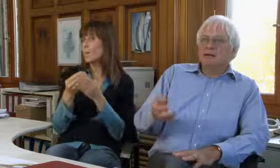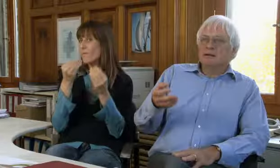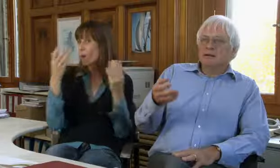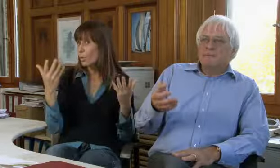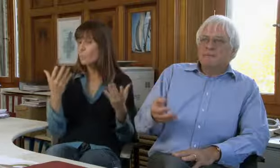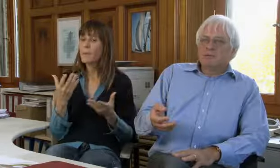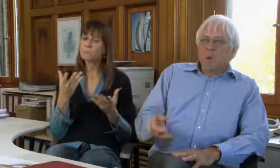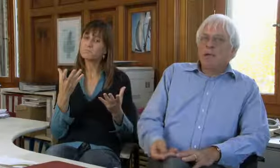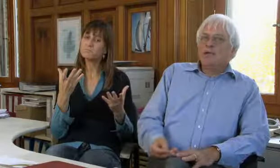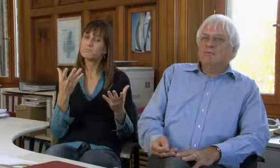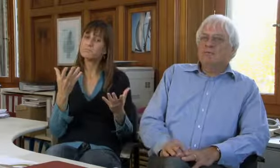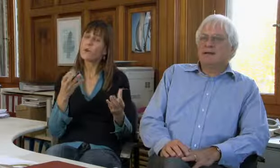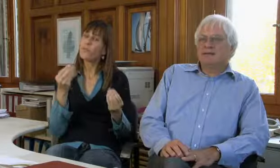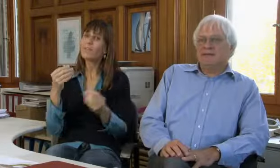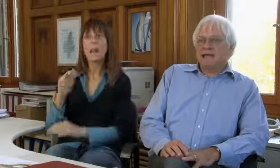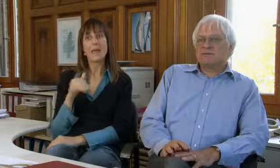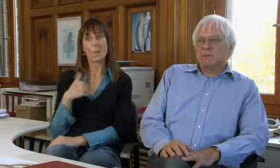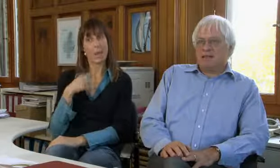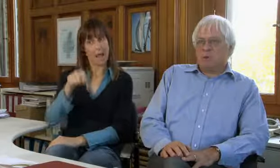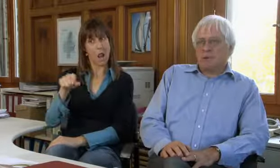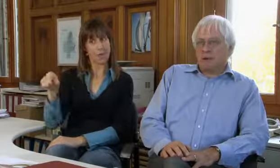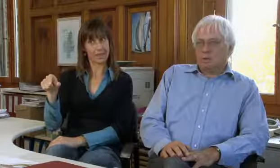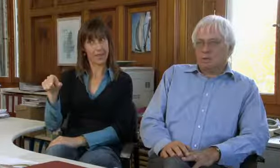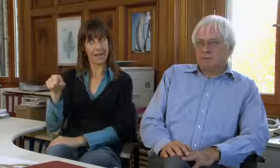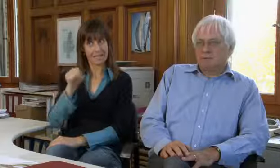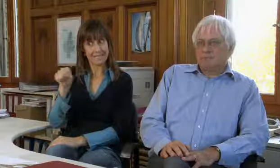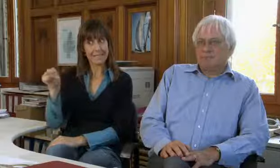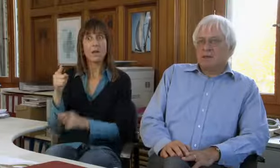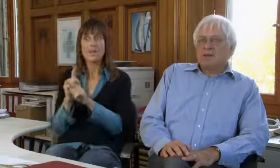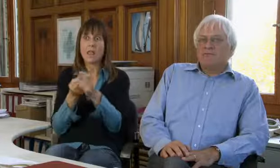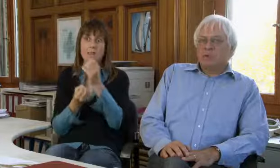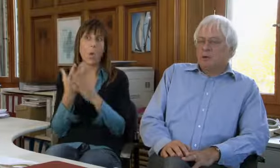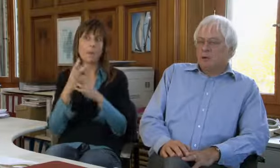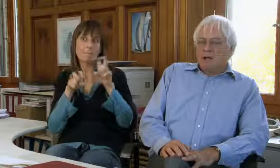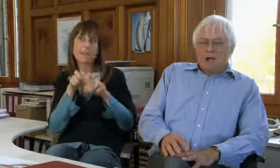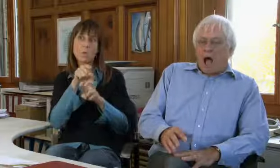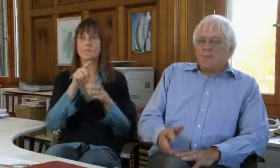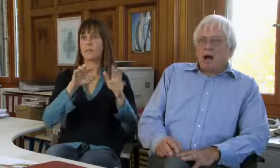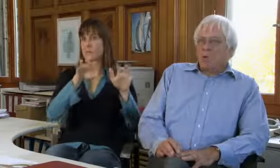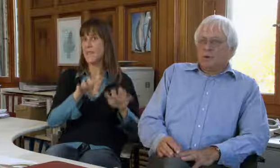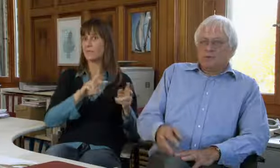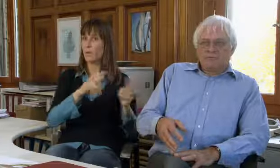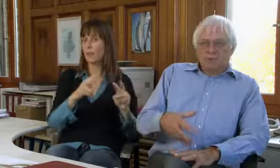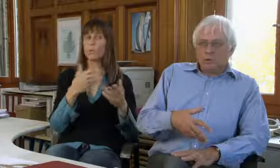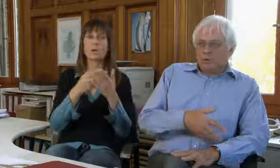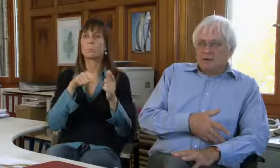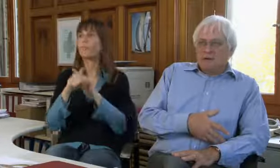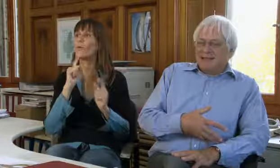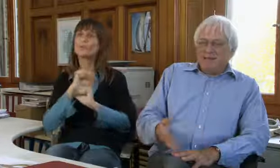Der Grund ist, dass junge Leute neu wieder die Textvermittlung brauchen,